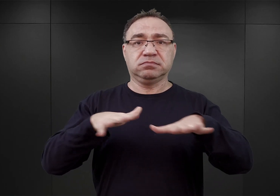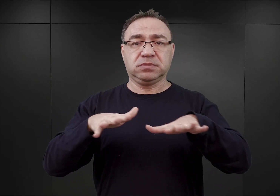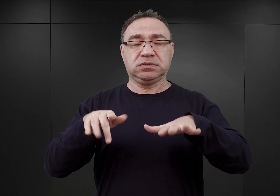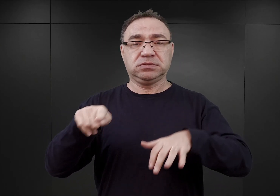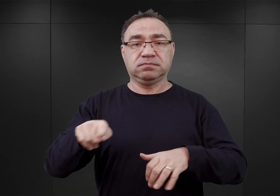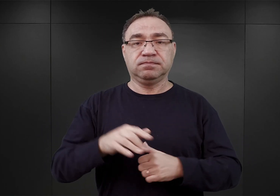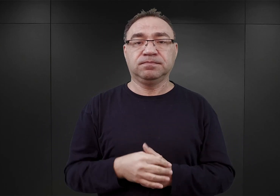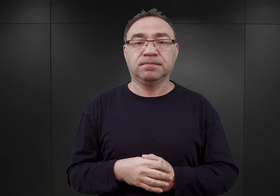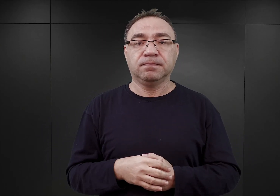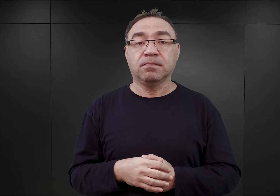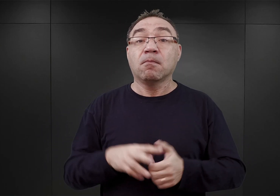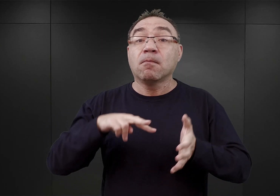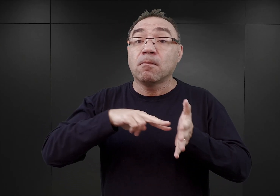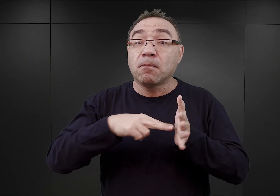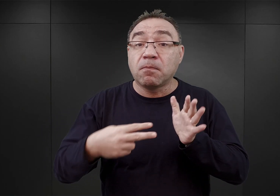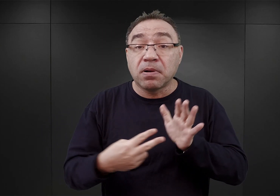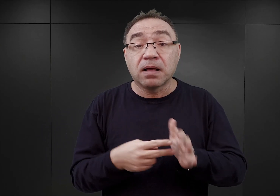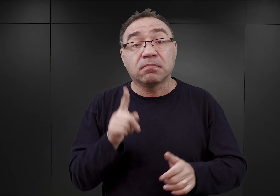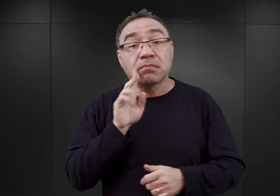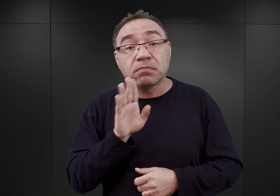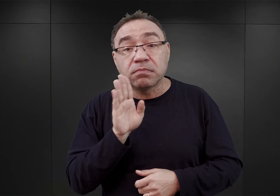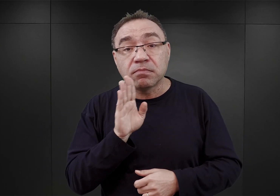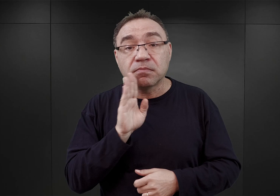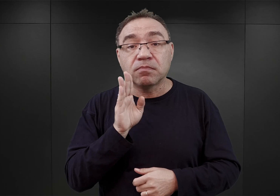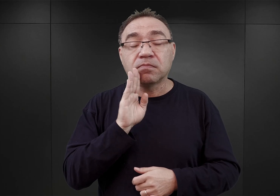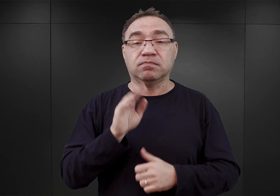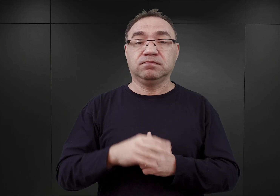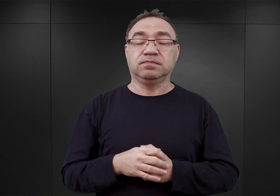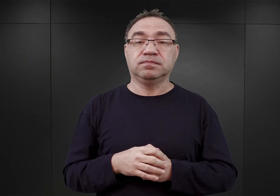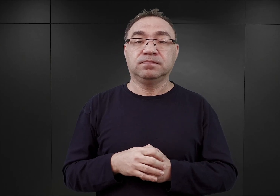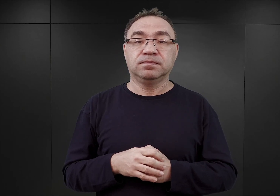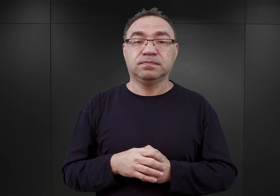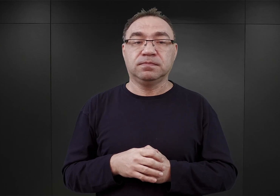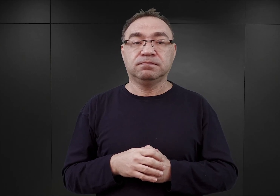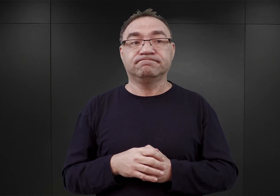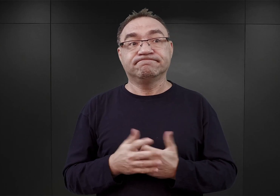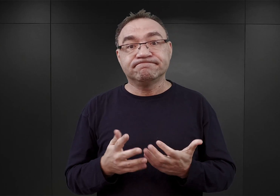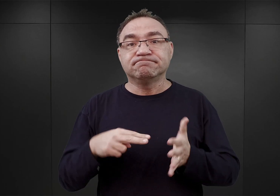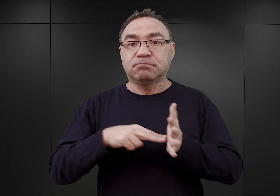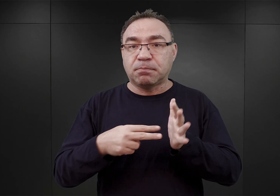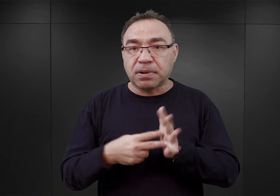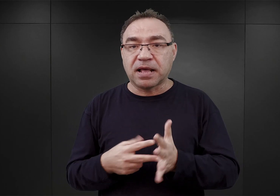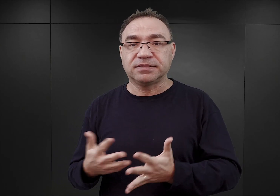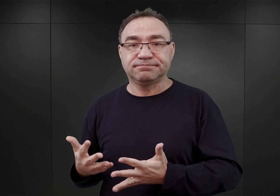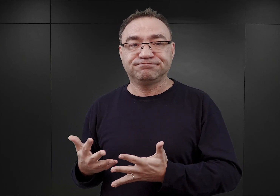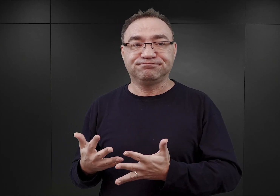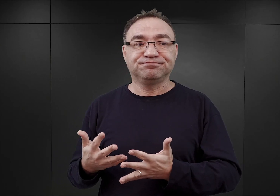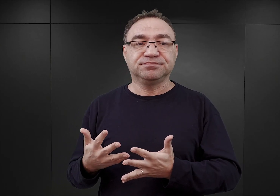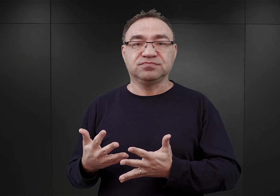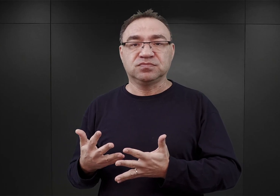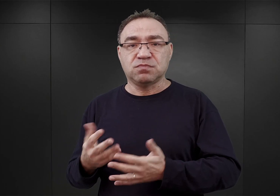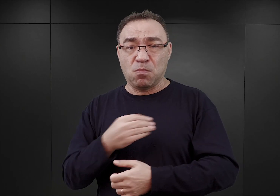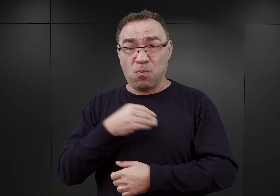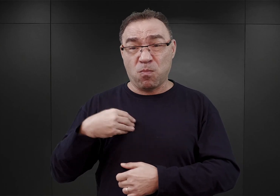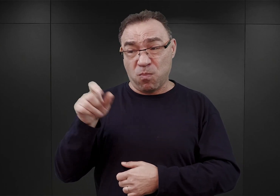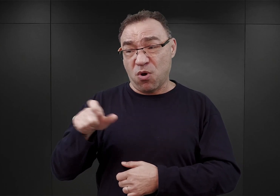Taki był prawdopodobnie plan polegający na, z jednej strony dostarczeniu do Auschwitz Polaków z Górnego Śląska,